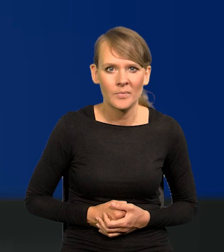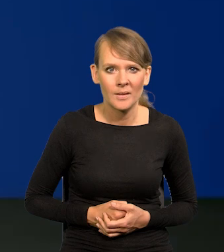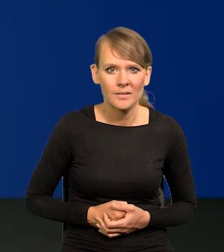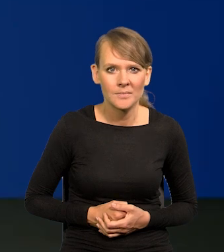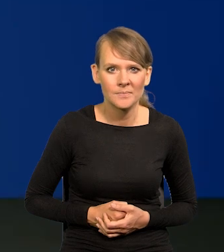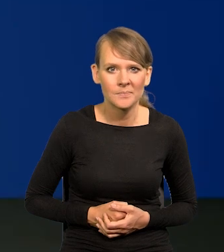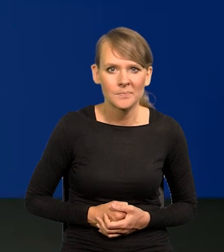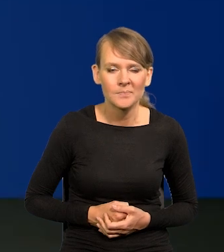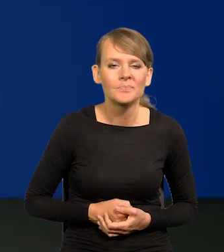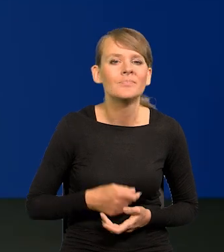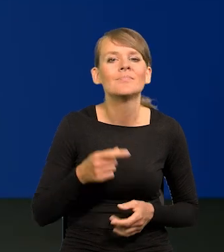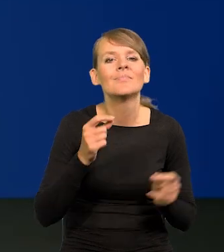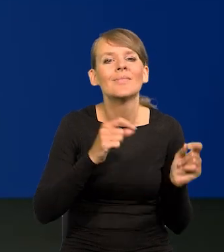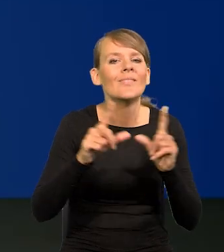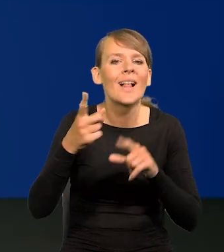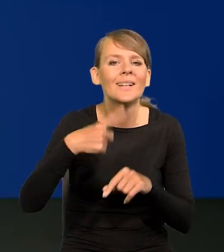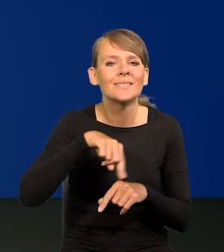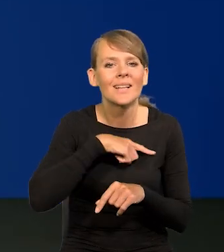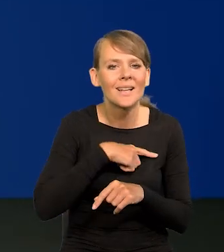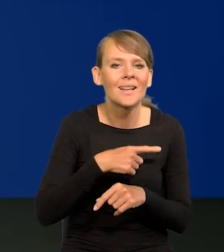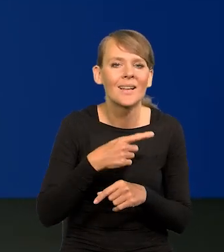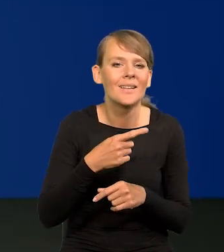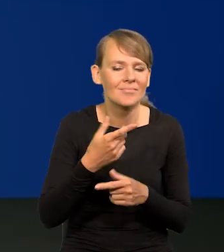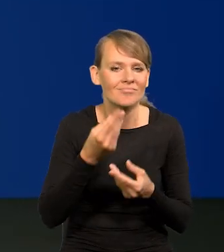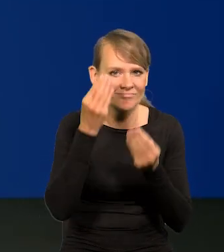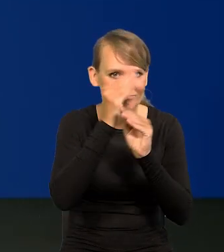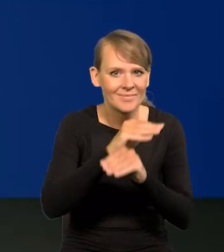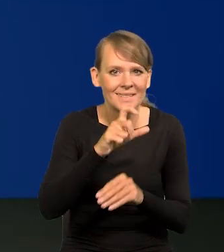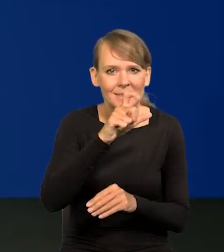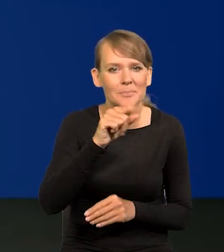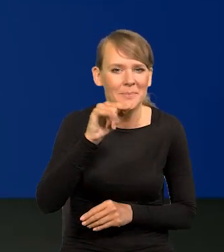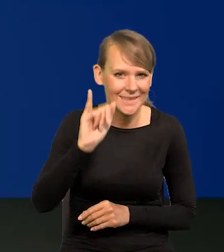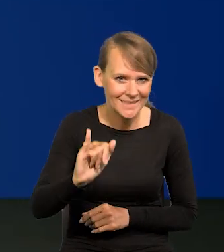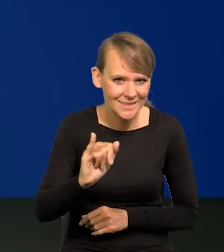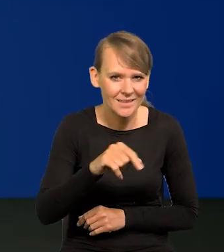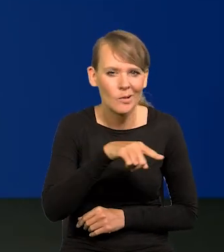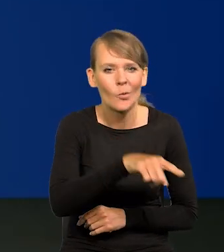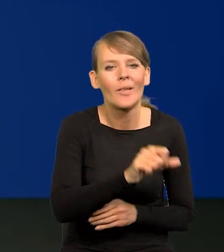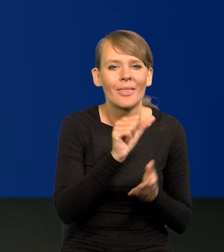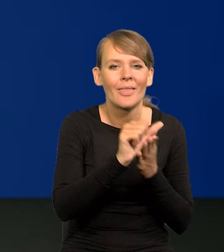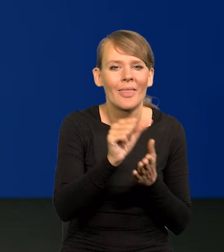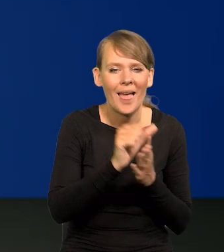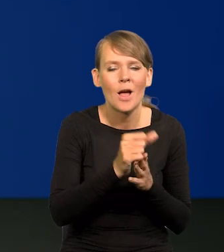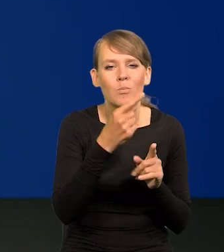Bo ta inflacja, którą my najczęściej podajemy CPI wynosi 11,5,